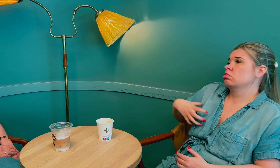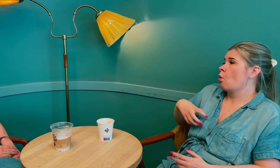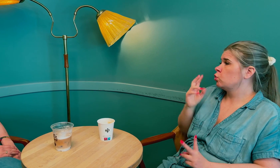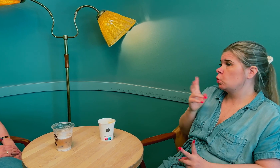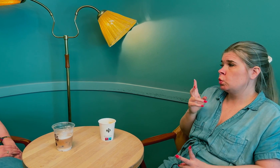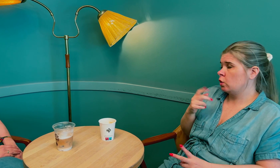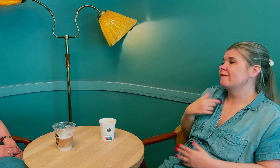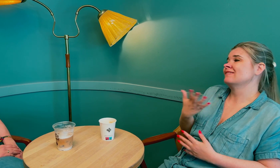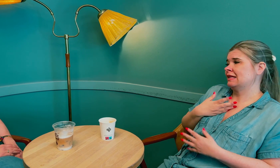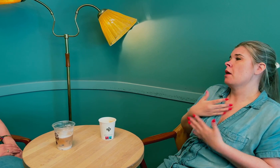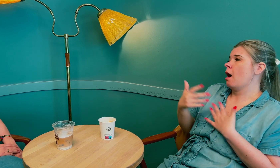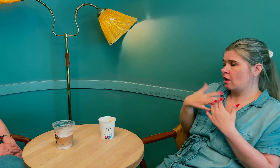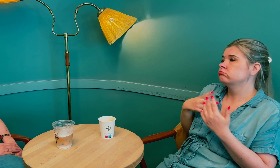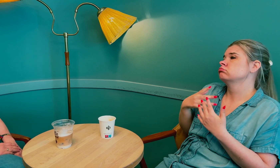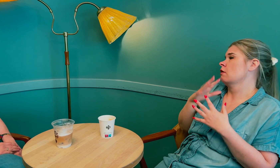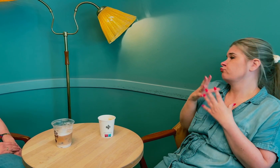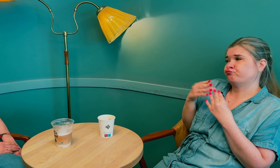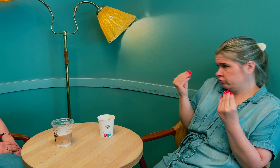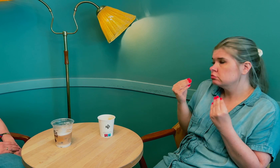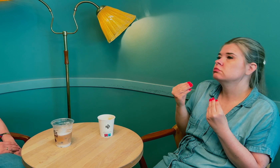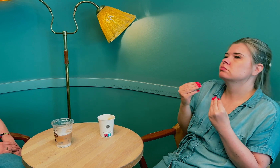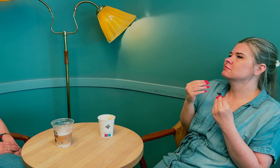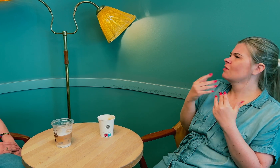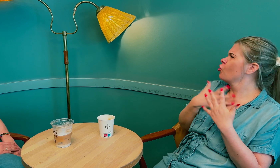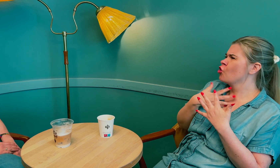Smerte i puppene fikk jeg behandling for og det gikk over.